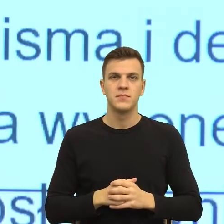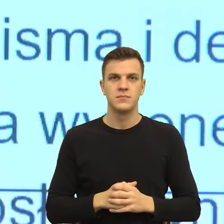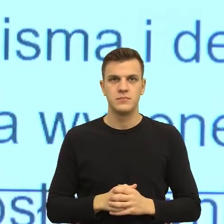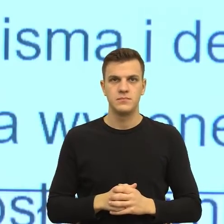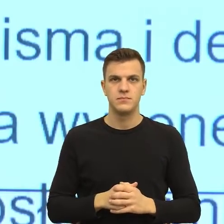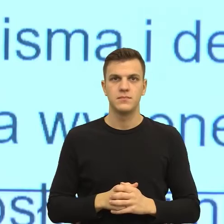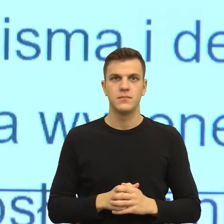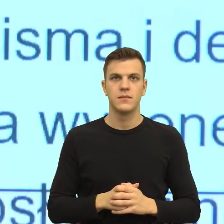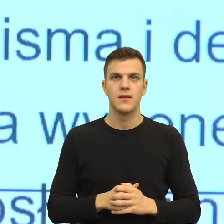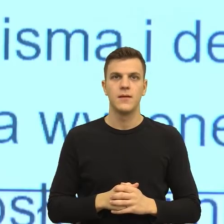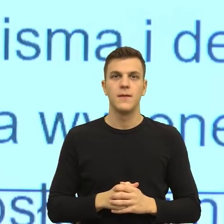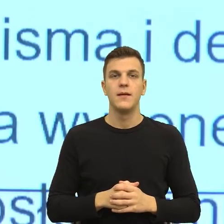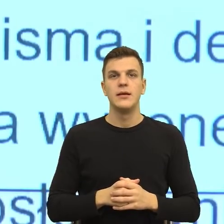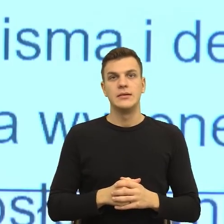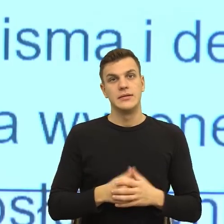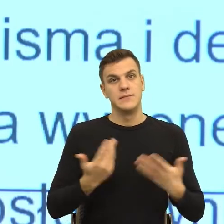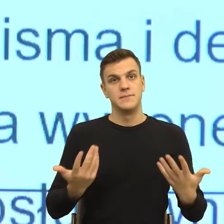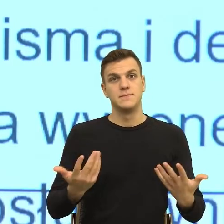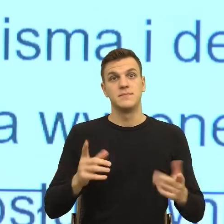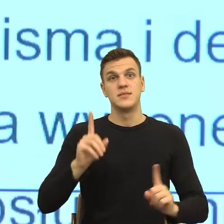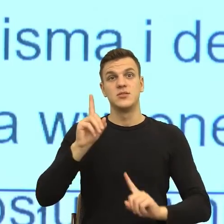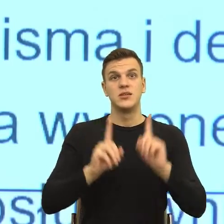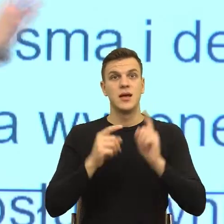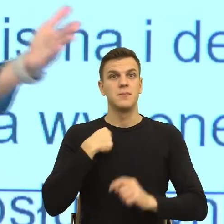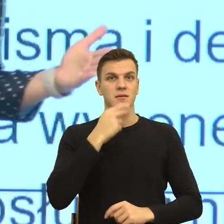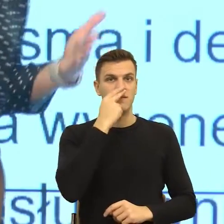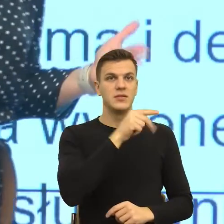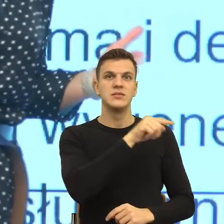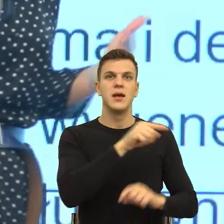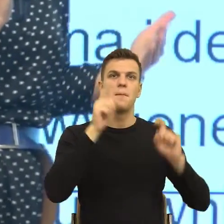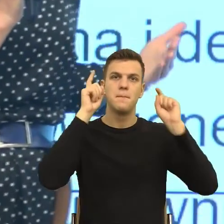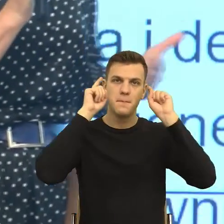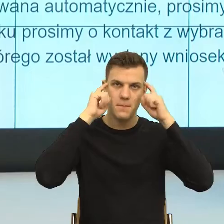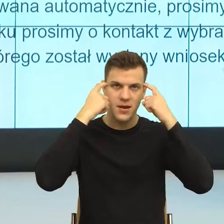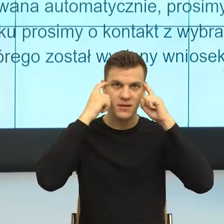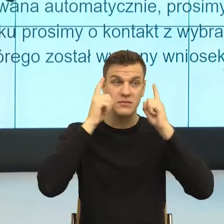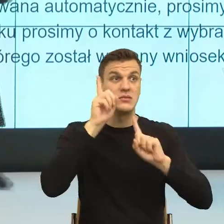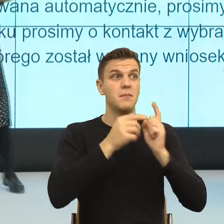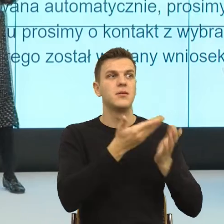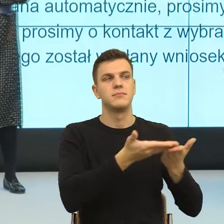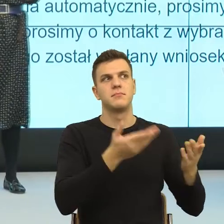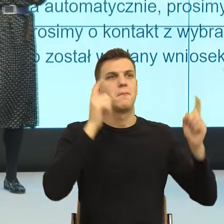Natomiast w momencie kiedy ja widzę czyjeś zmartwienie, nawet jeżeli ono nieadekwatne, Państwo mówili o tym, że też